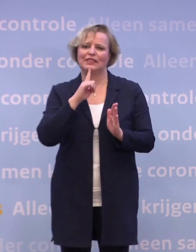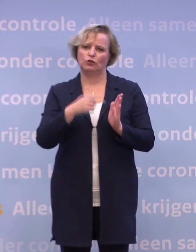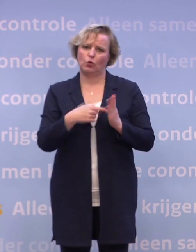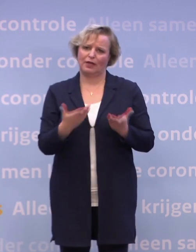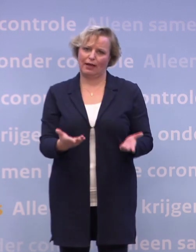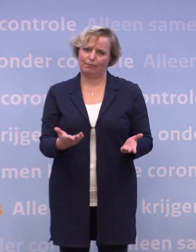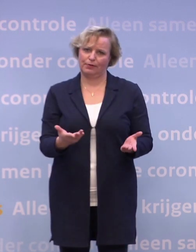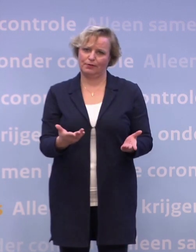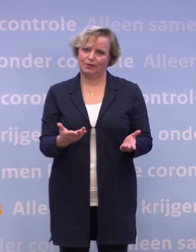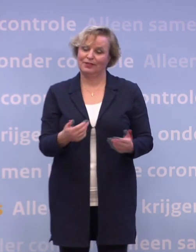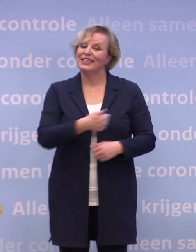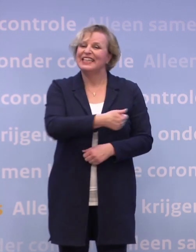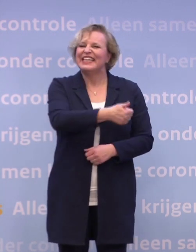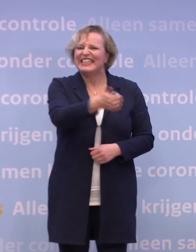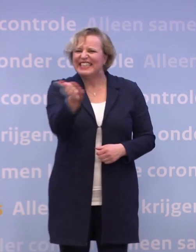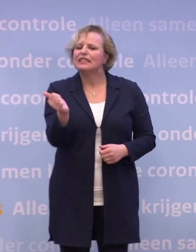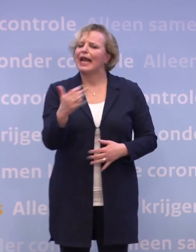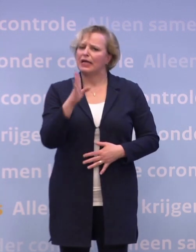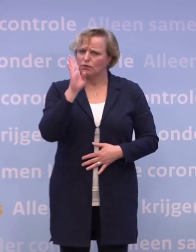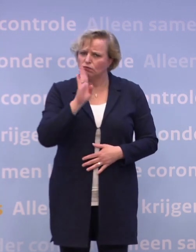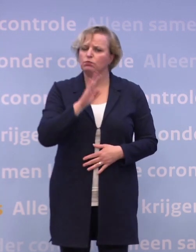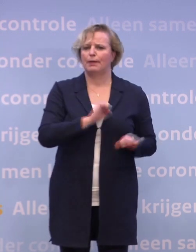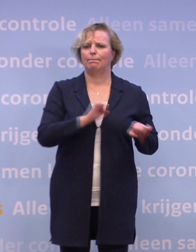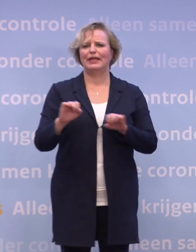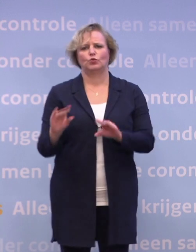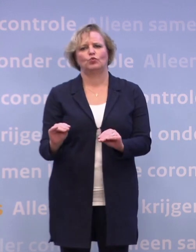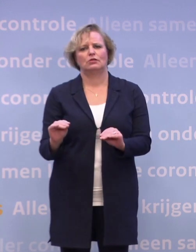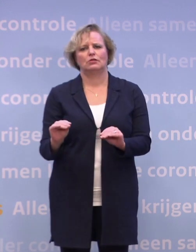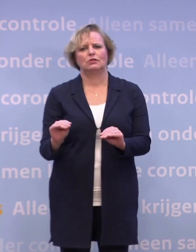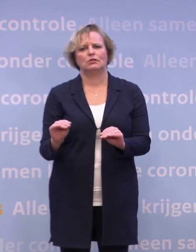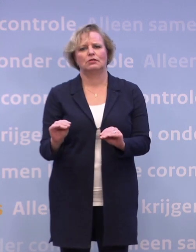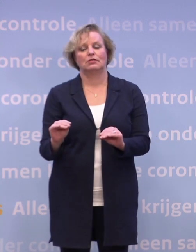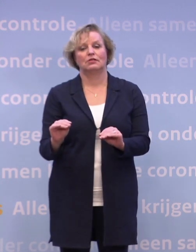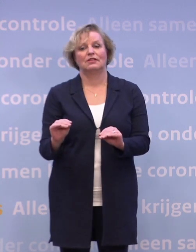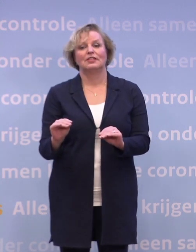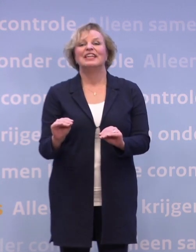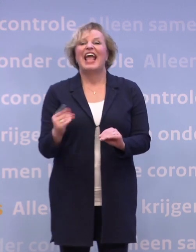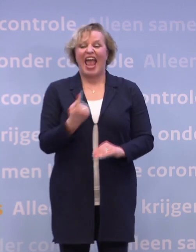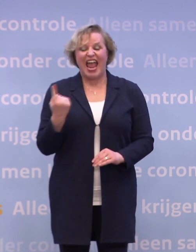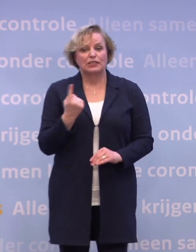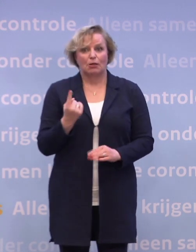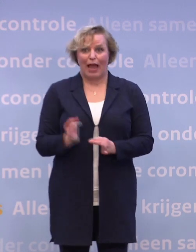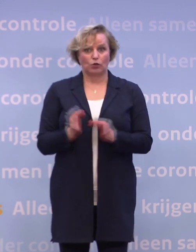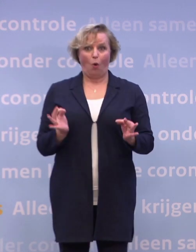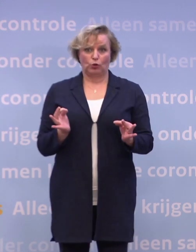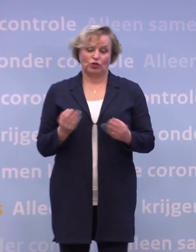Laten we ons allemaal uitgenodigd voelen om daarbij te helpen. De eenzaamheid oplossen, dat kan niemand.